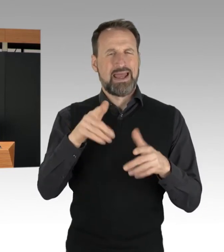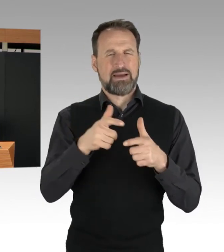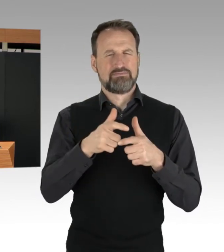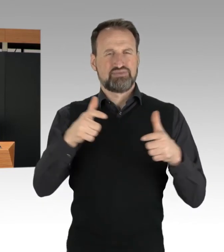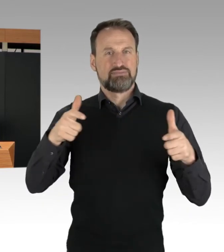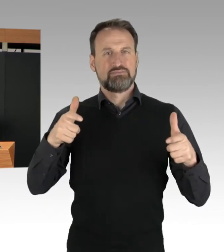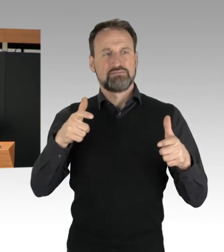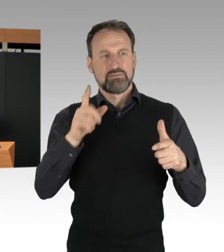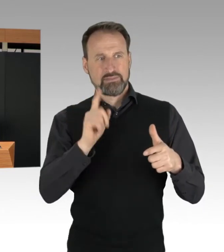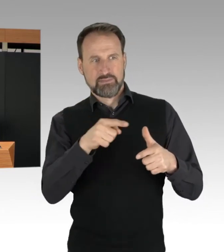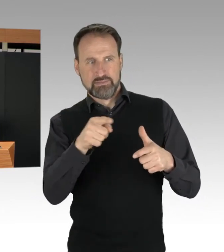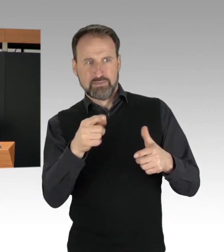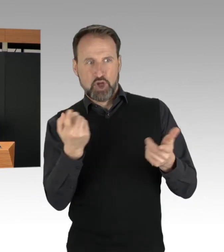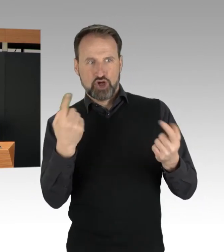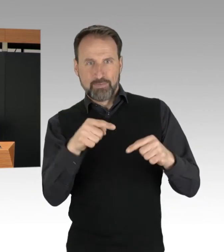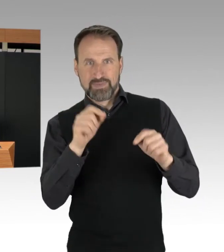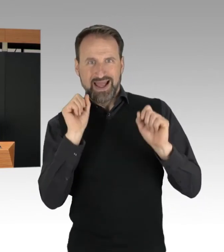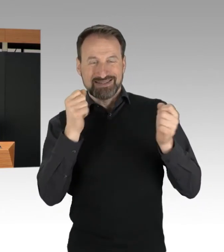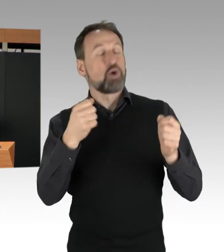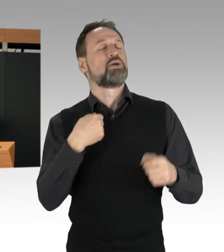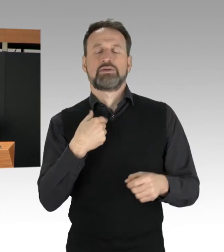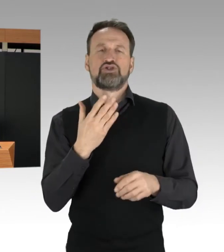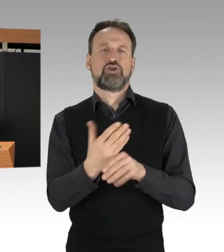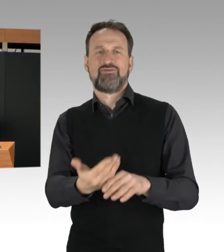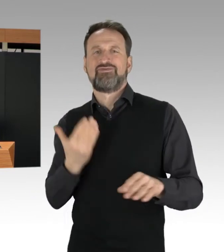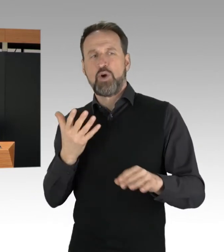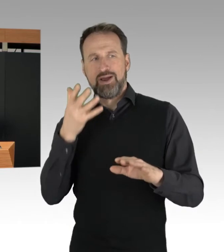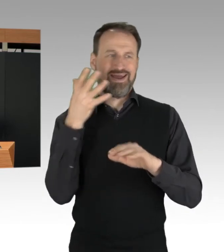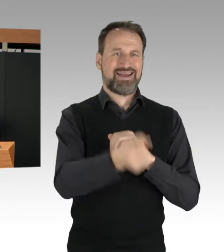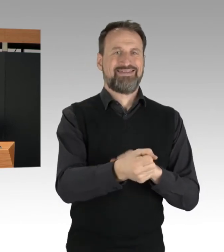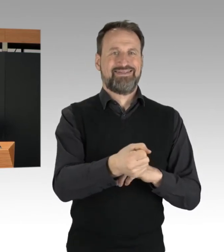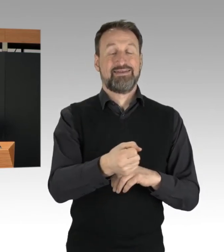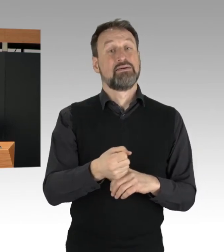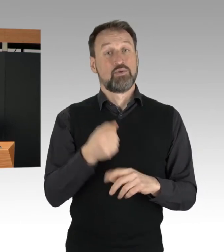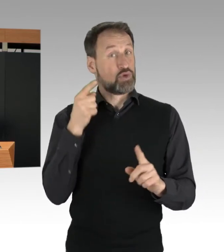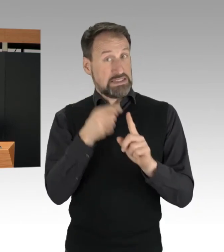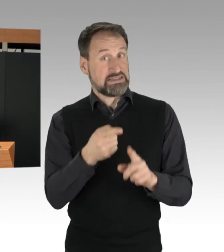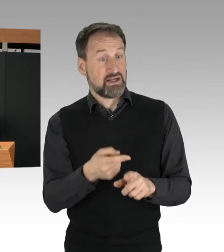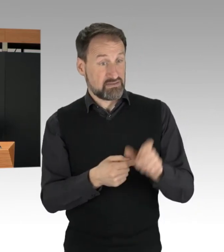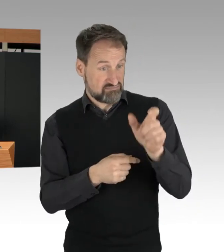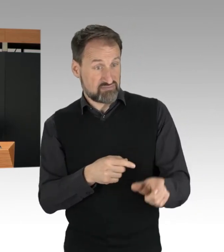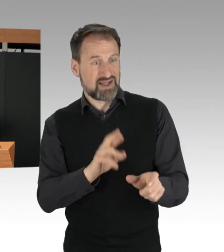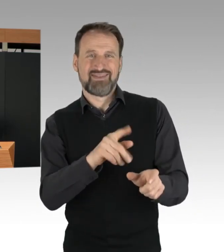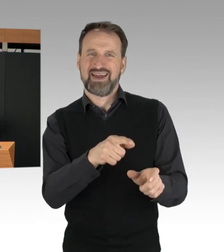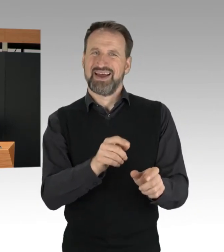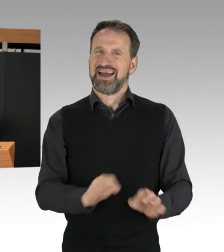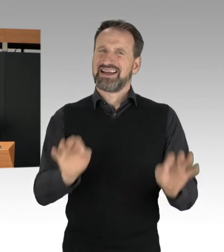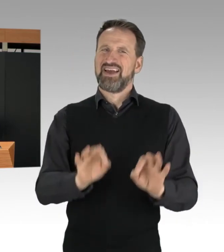zum Beispiel durch gezielte Gefährder-Ansprachen. Darüber hinaus prüft die Polizei,